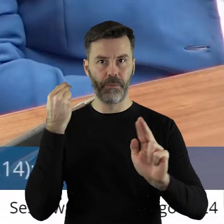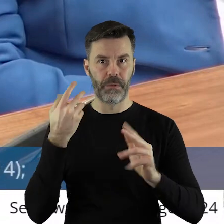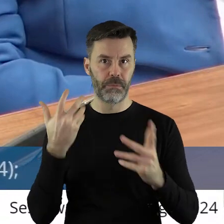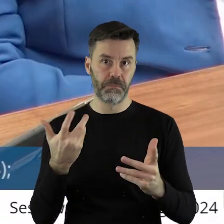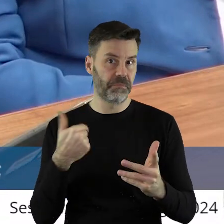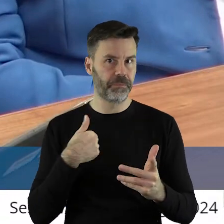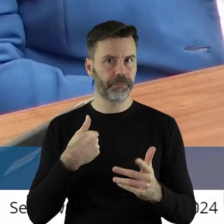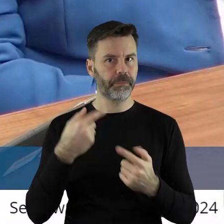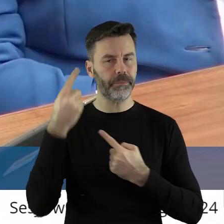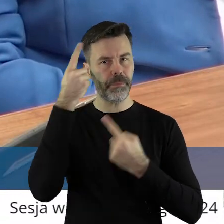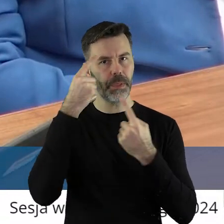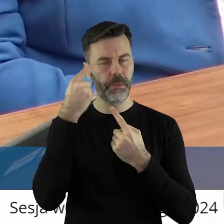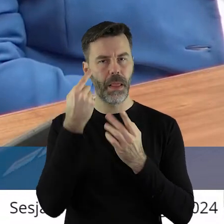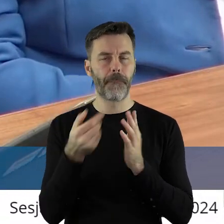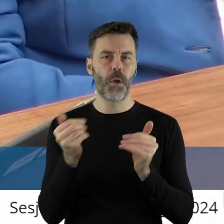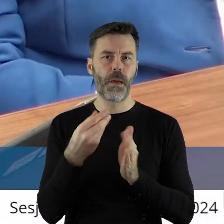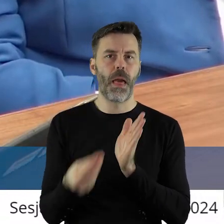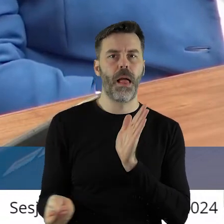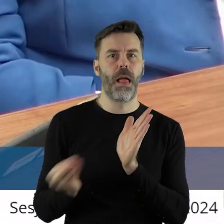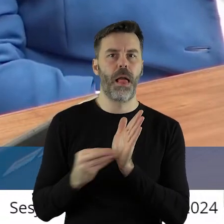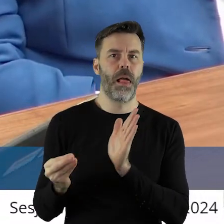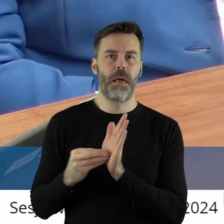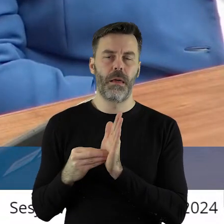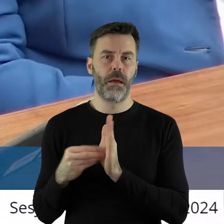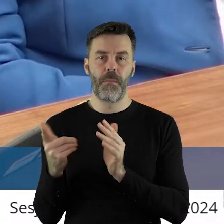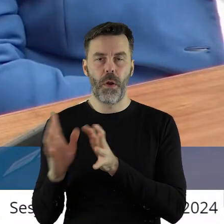odwołać. Ale to myślę, że taka dygresja może, to faktycznie nie ma z tym nic wspólnego,